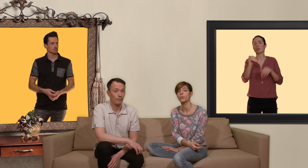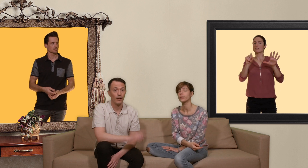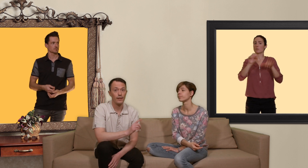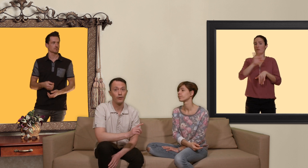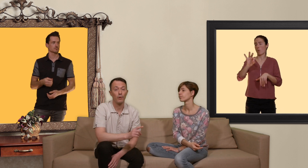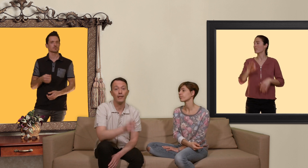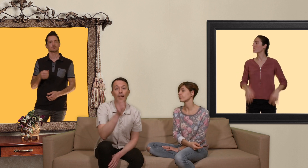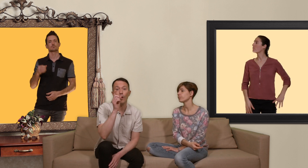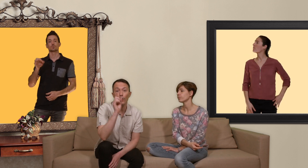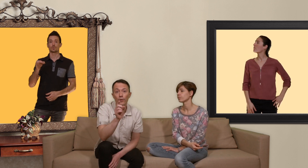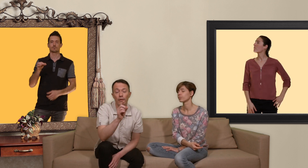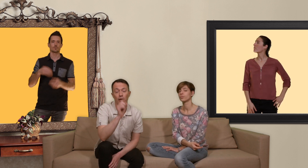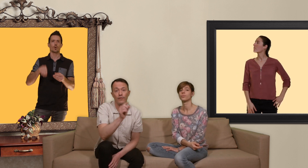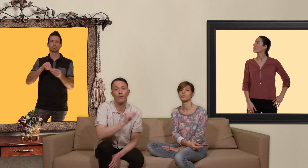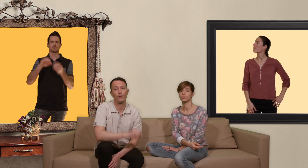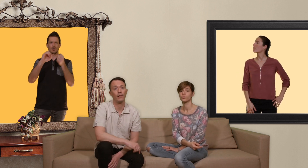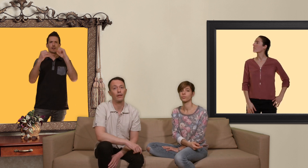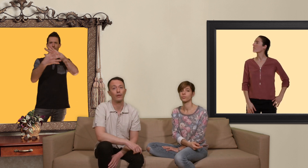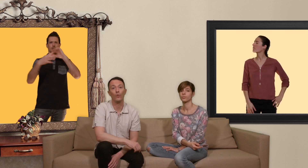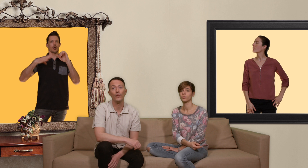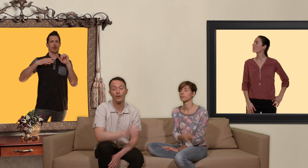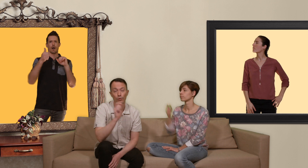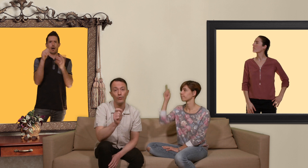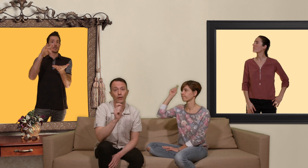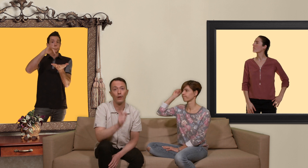exactement il ya une référence sur internet où vous êtes sûr d'avoir une